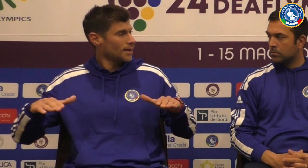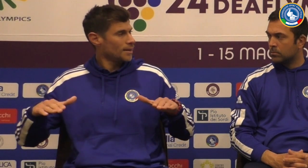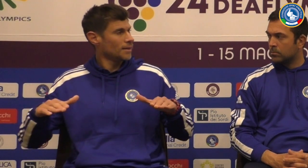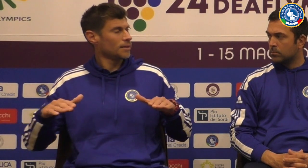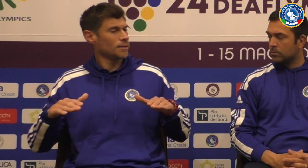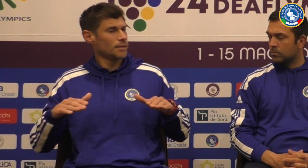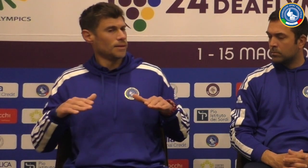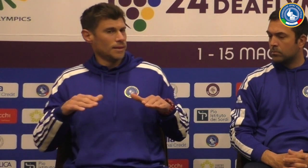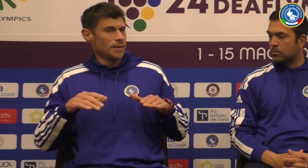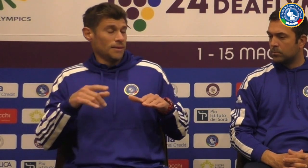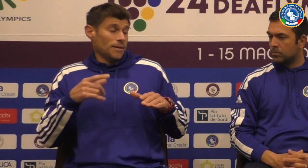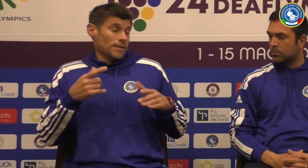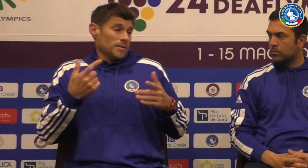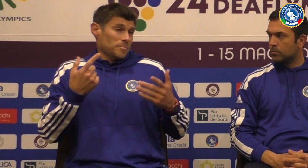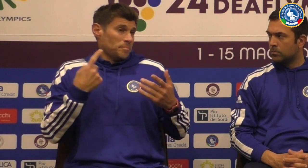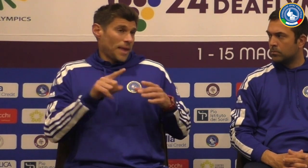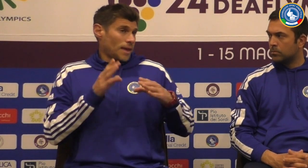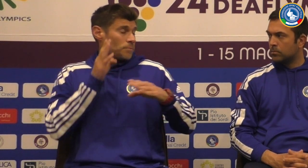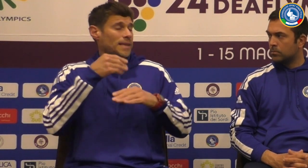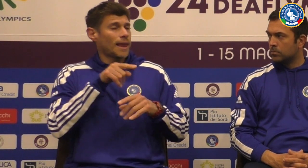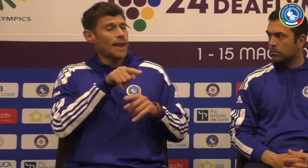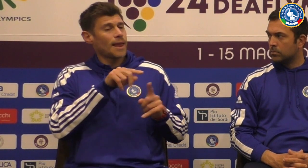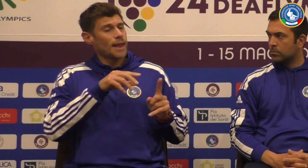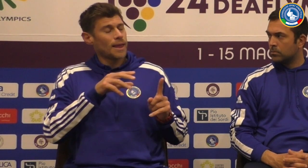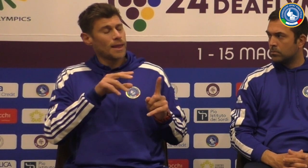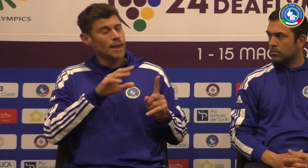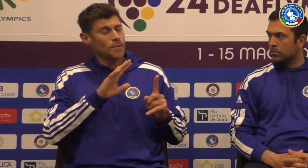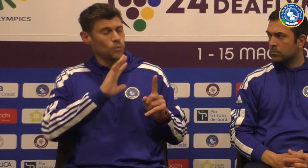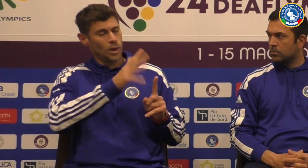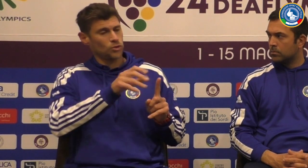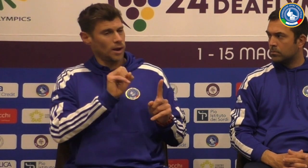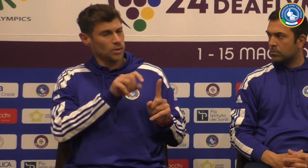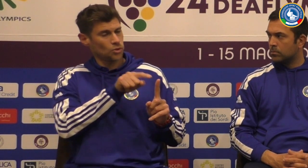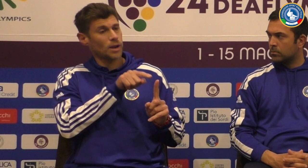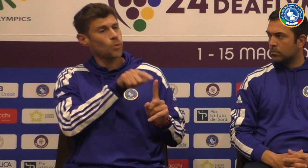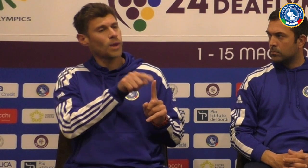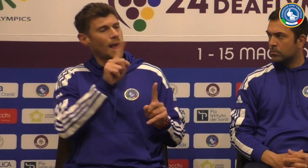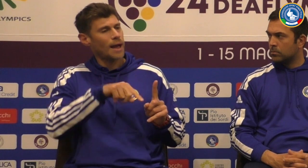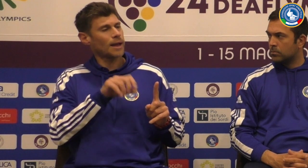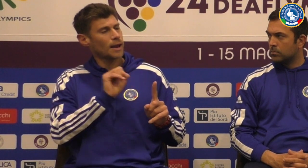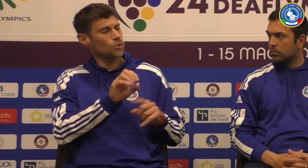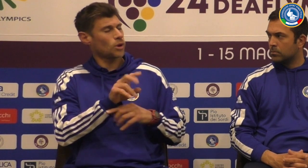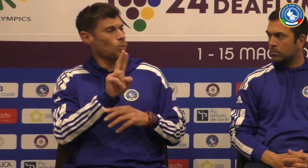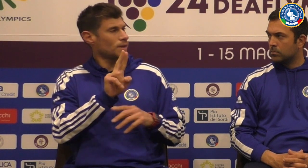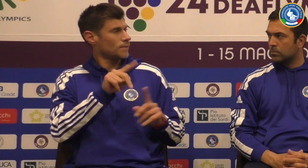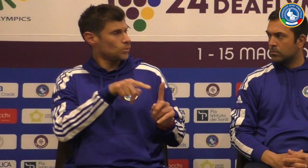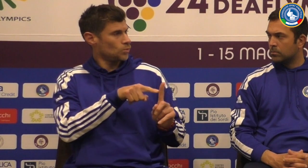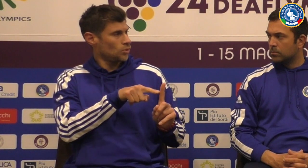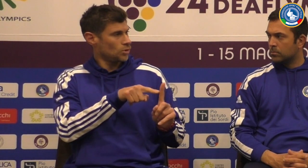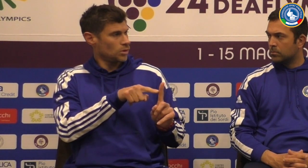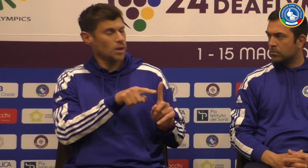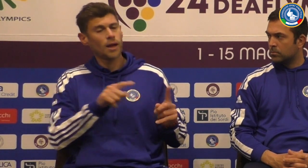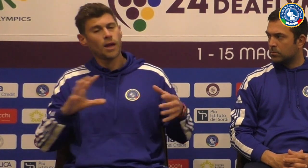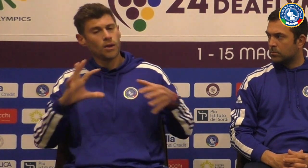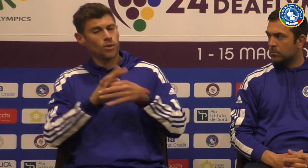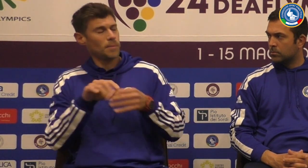all'interno della squadra dei giovani anche minorenni della squadra molto giovani e giovanissimi e con un collega